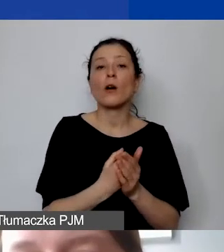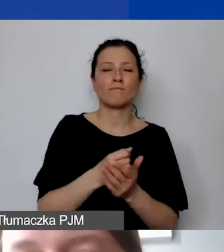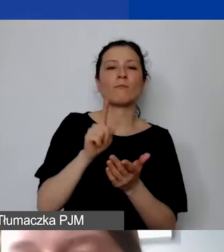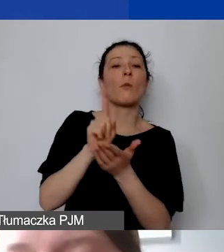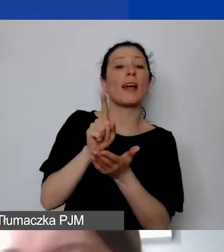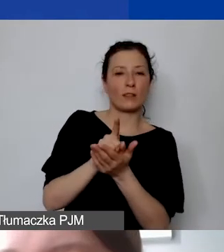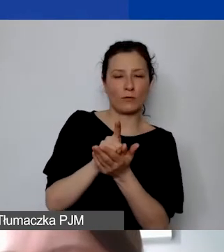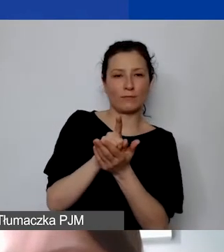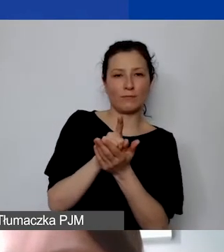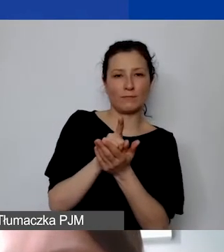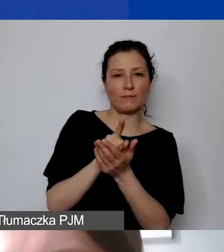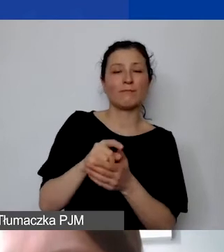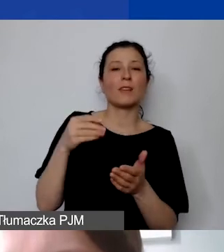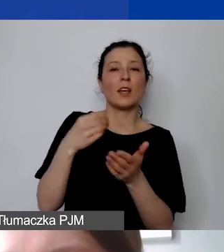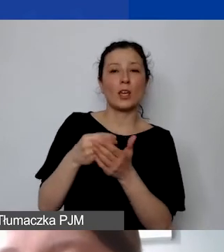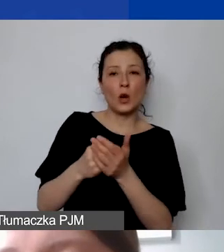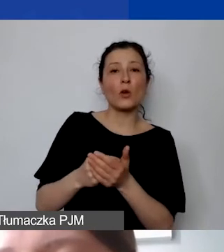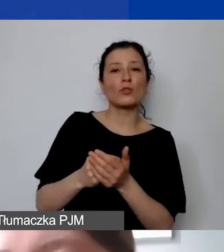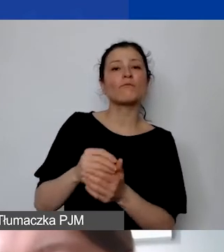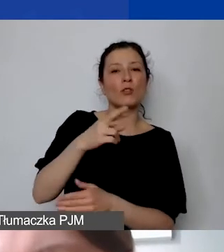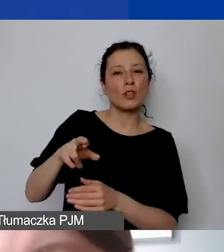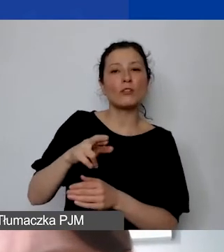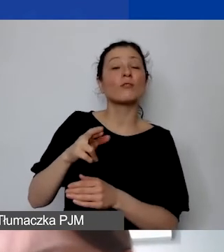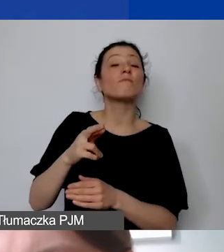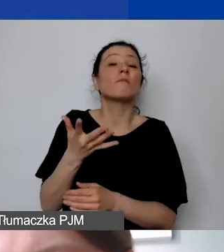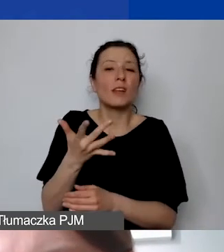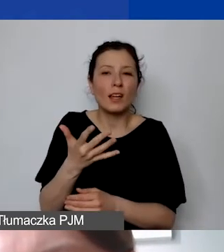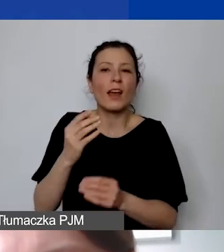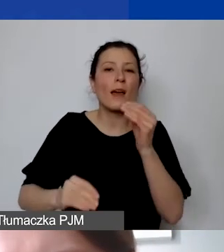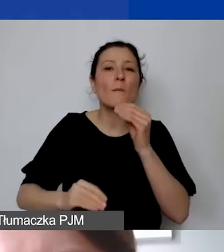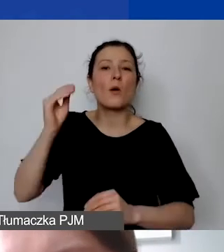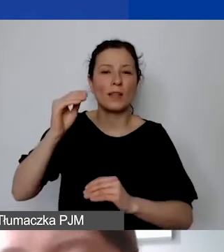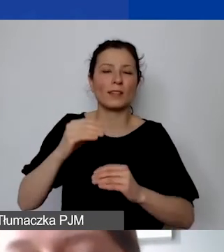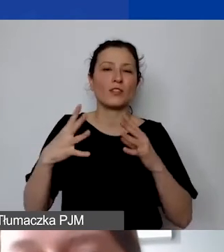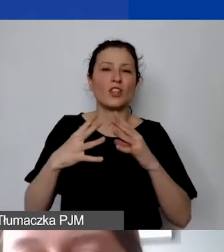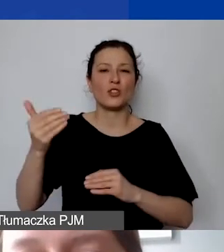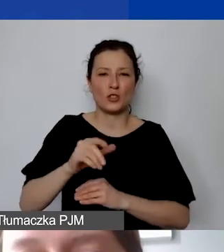i koszt środka trwałego będzie wynosił więcej niż 10 000 zł,